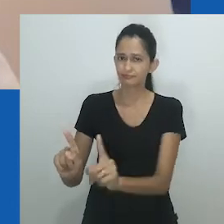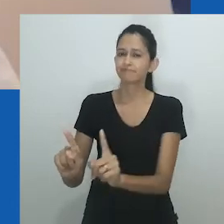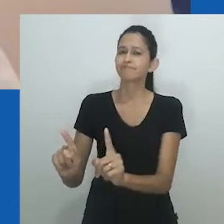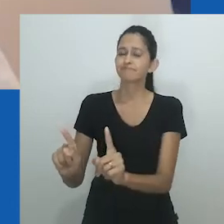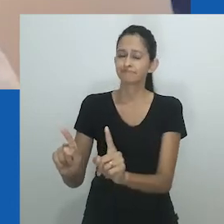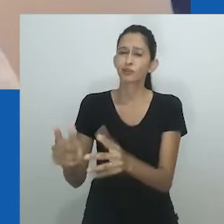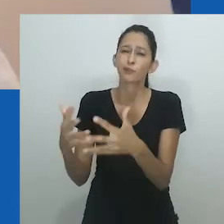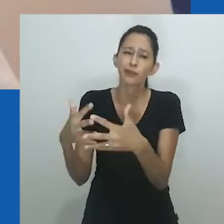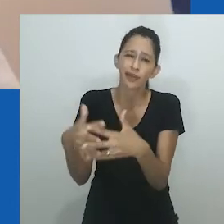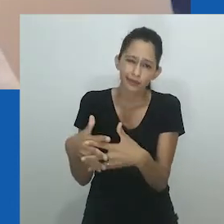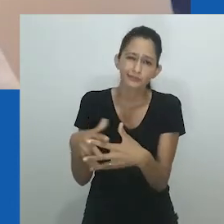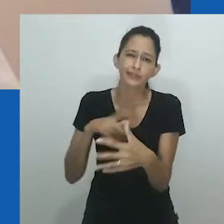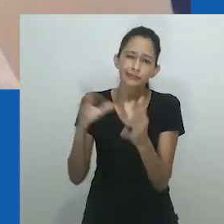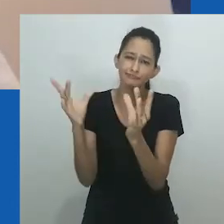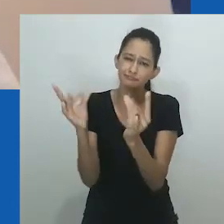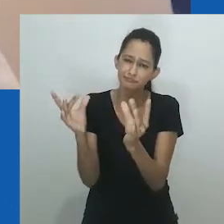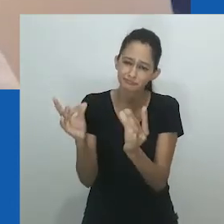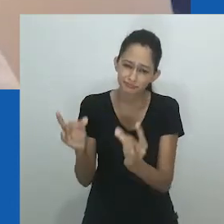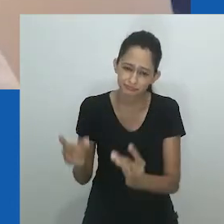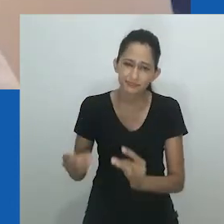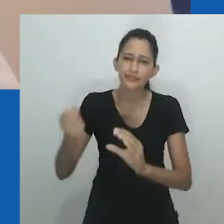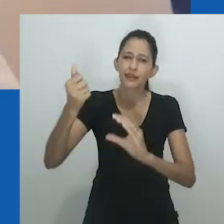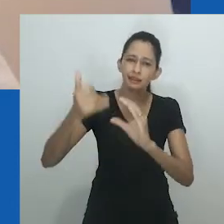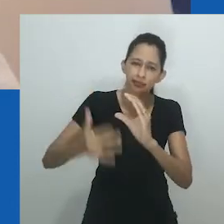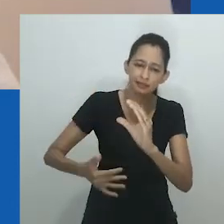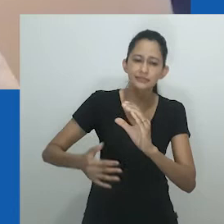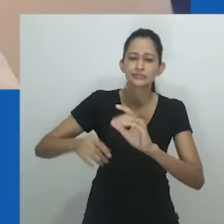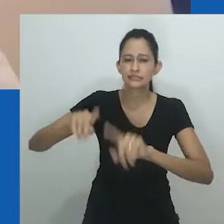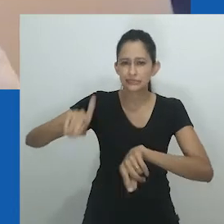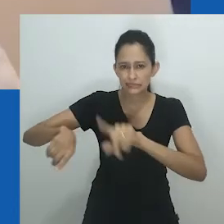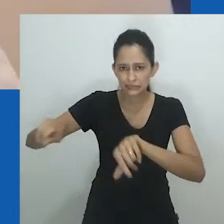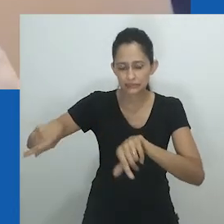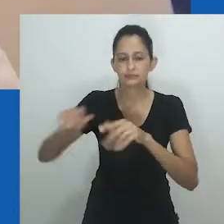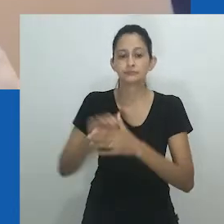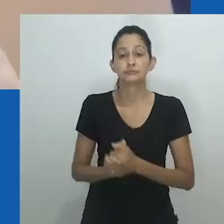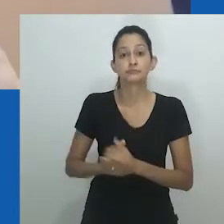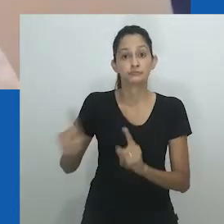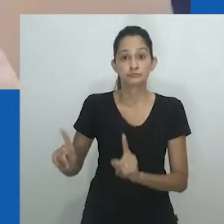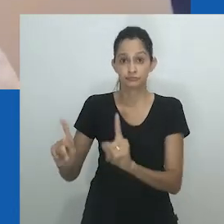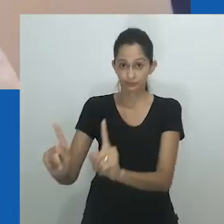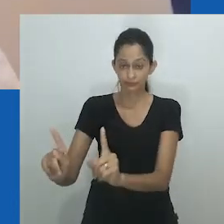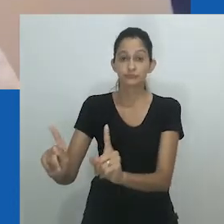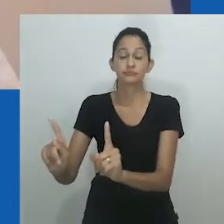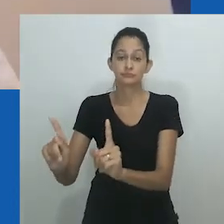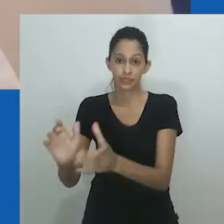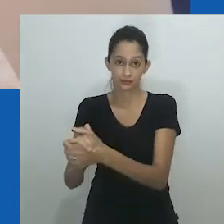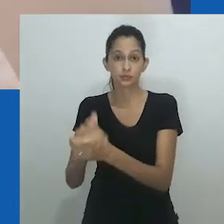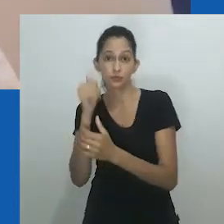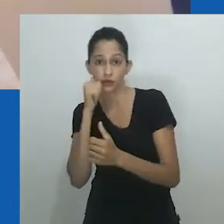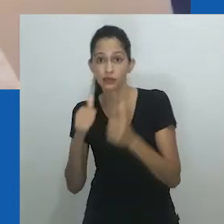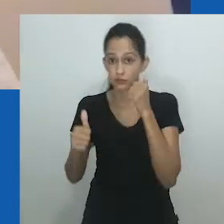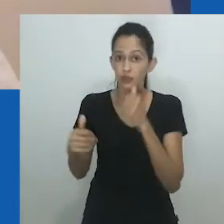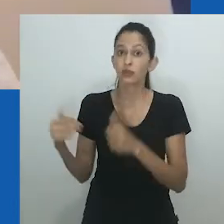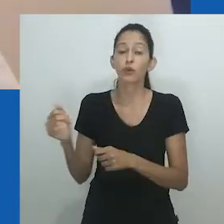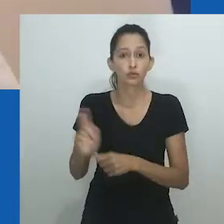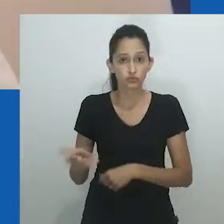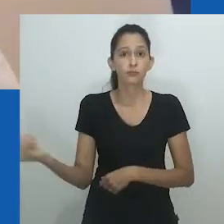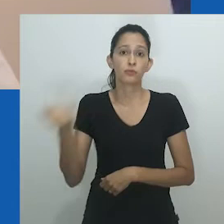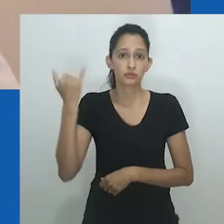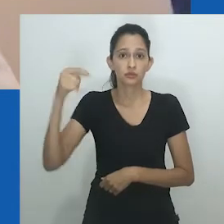para expandir a riqueza e o status do marido feminino na sociedade, evitando também atividades domésticas que podem ser feitas pela esposa;